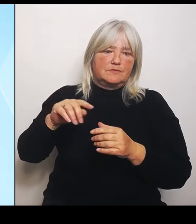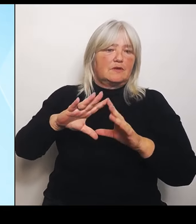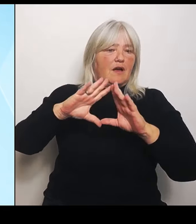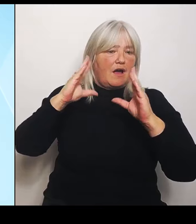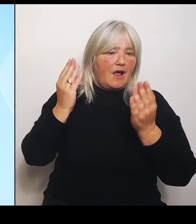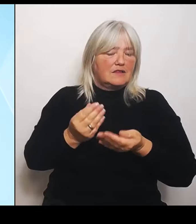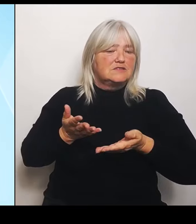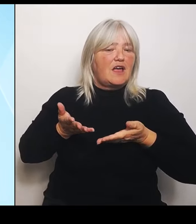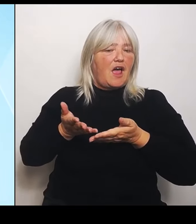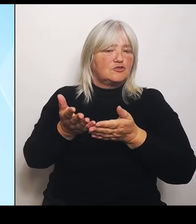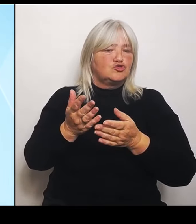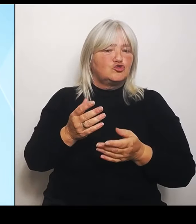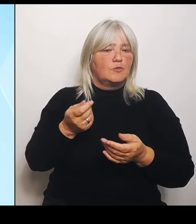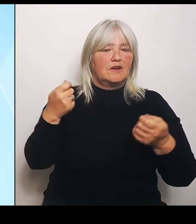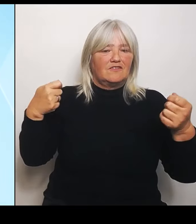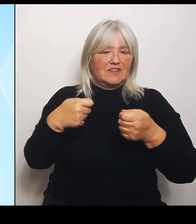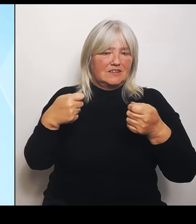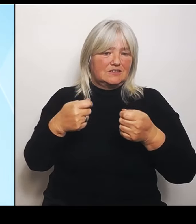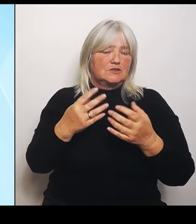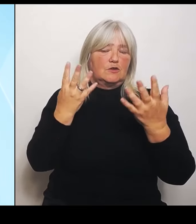Im Übrigen Stellen braucht es keine zusätzliche